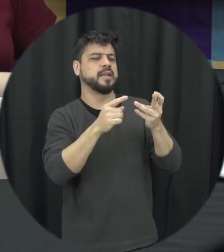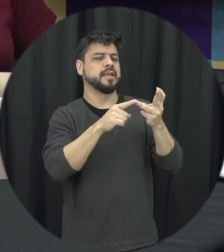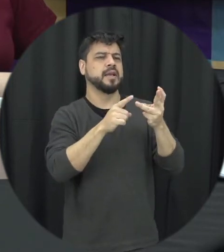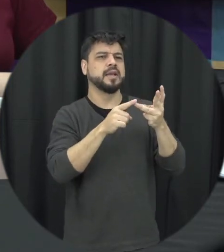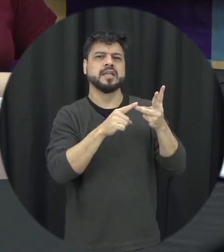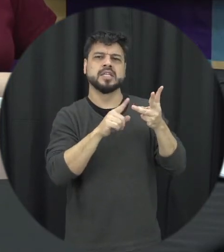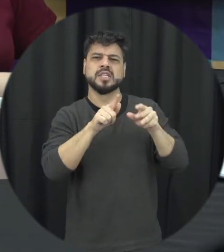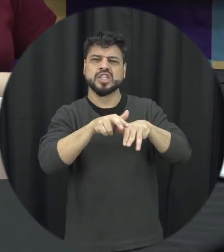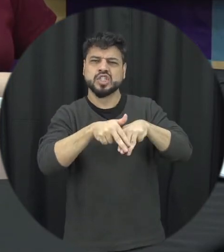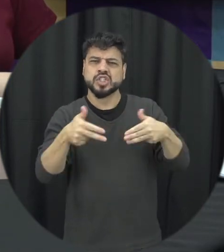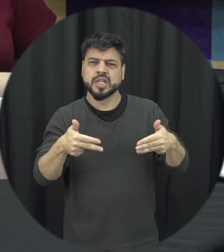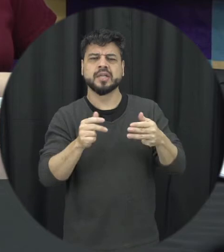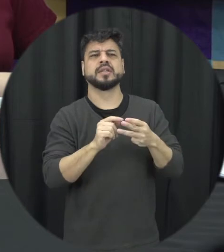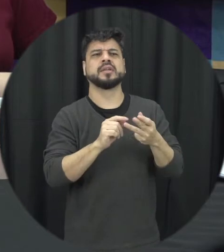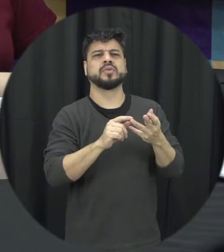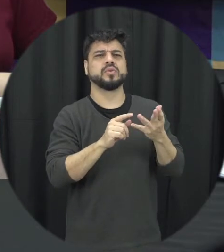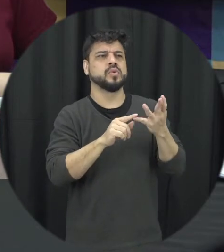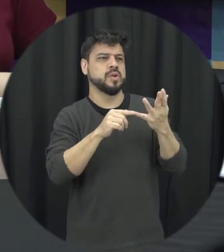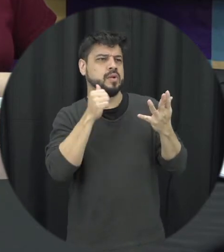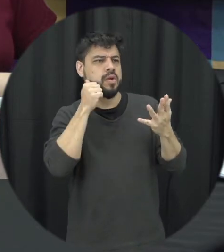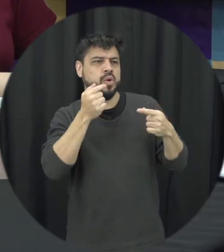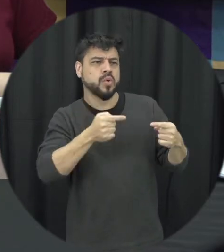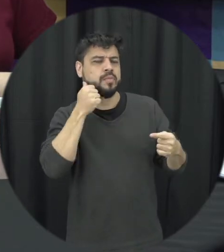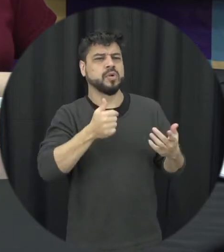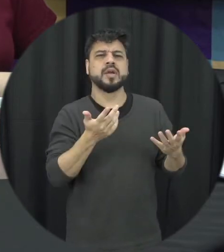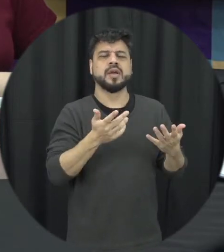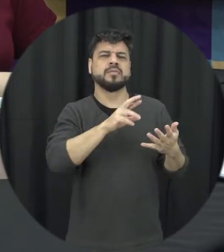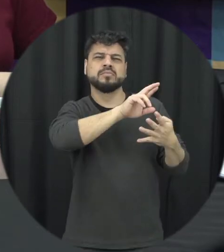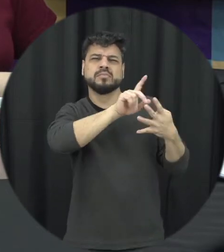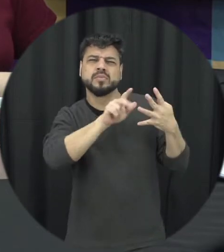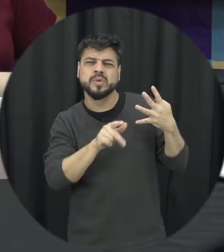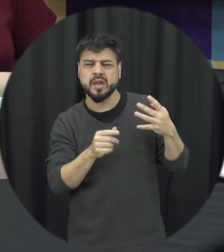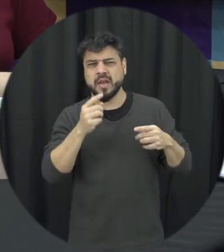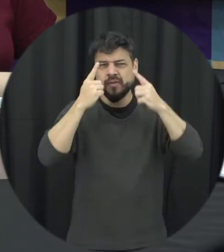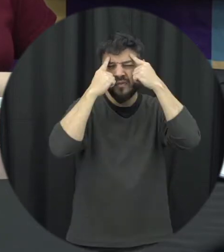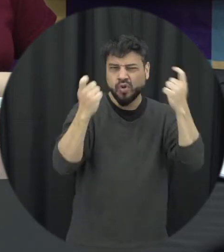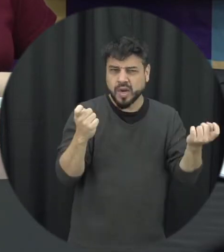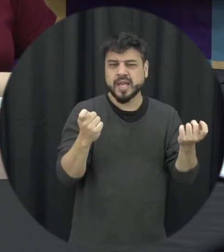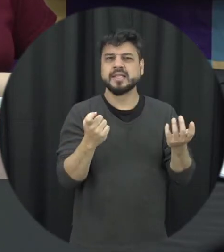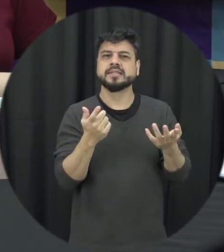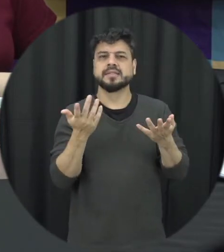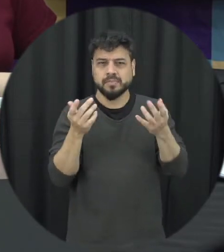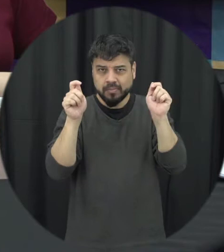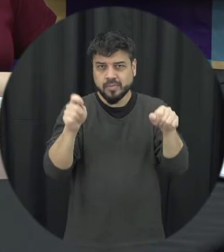no gênero tudo isso é a mesma coisa você poderia nos ajudar a diferenciar esses termos para ficar